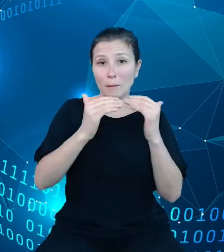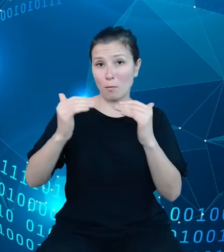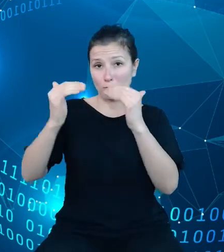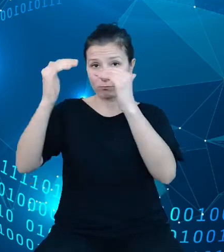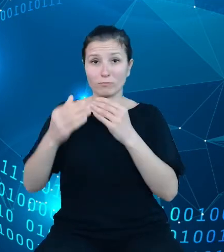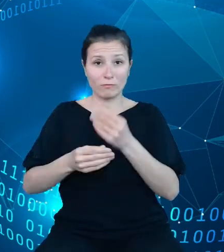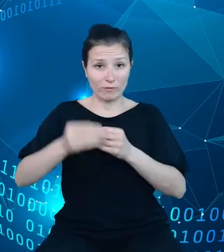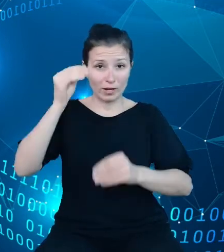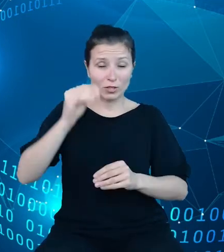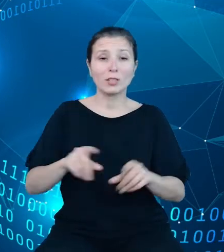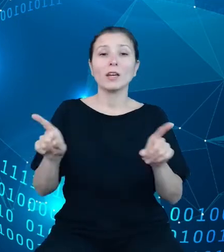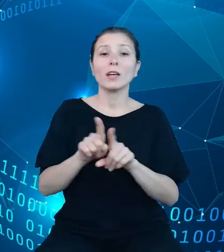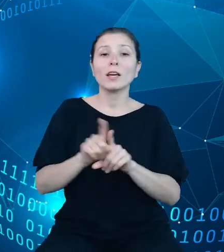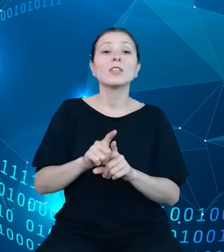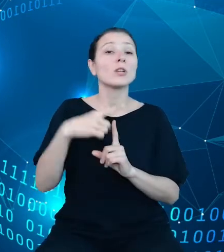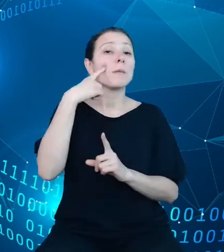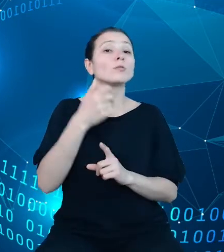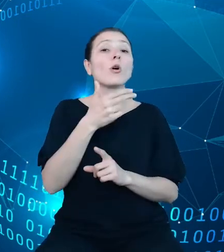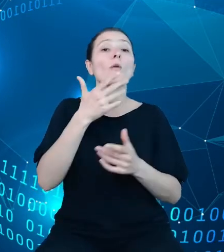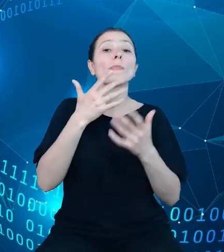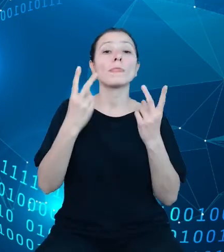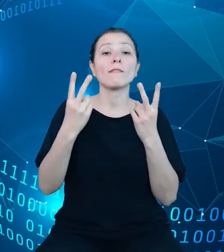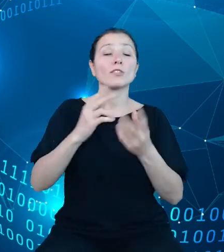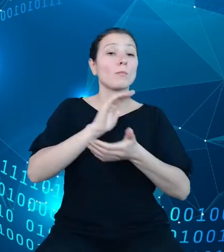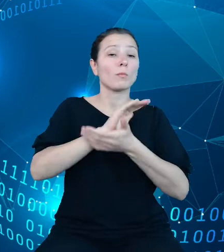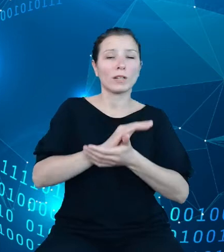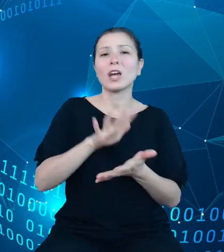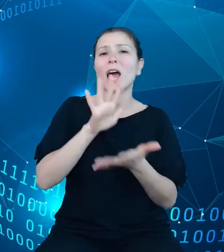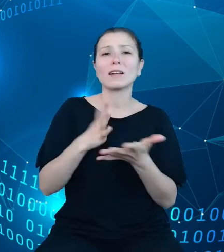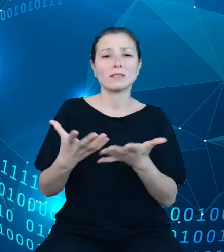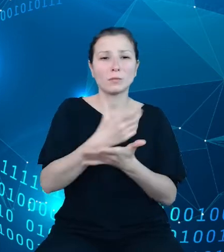publikacji o charakterze zbiorczym, to jest roczników statystycznych. Przy tej